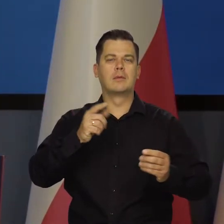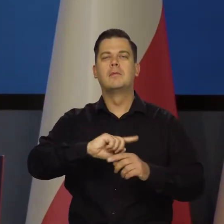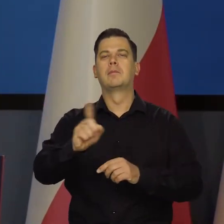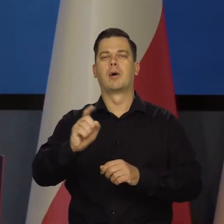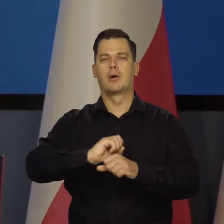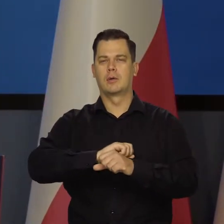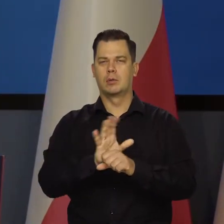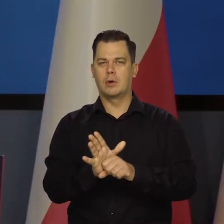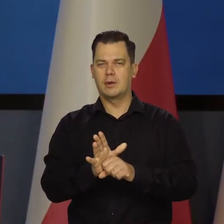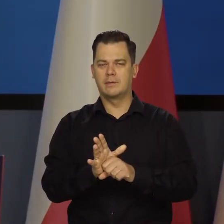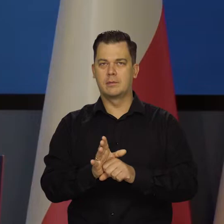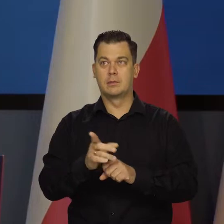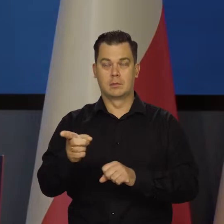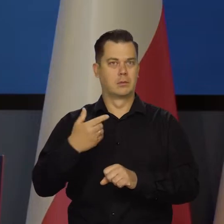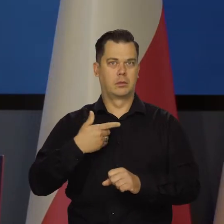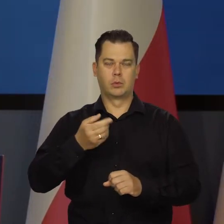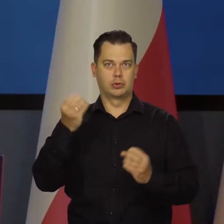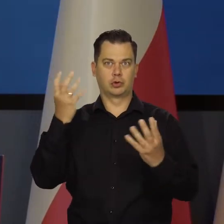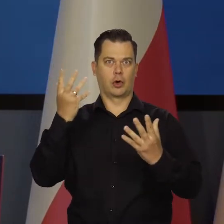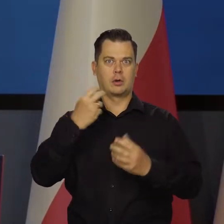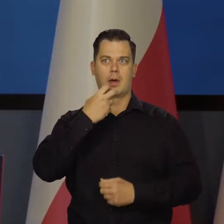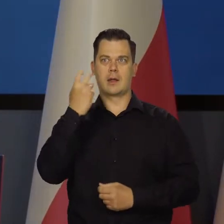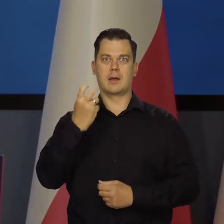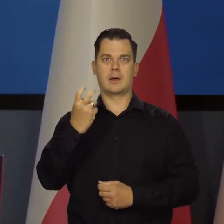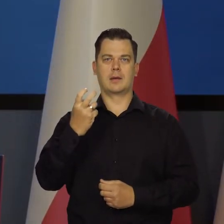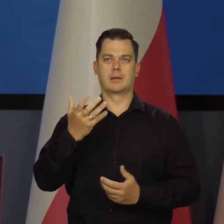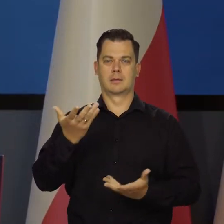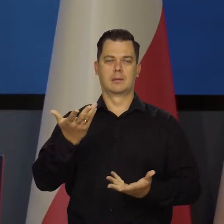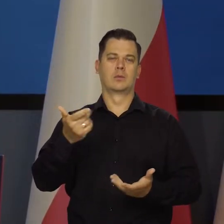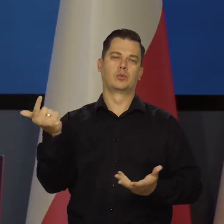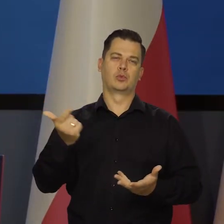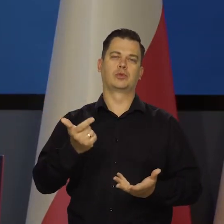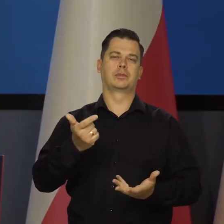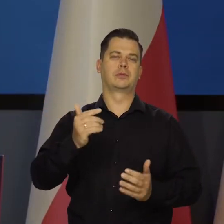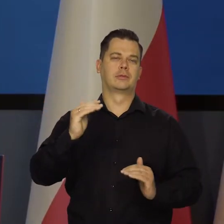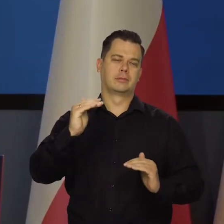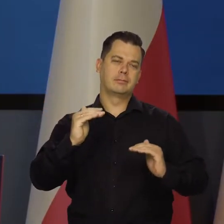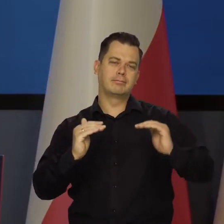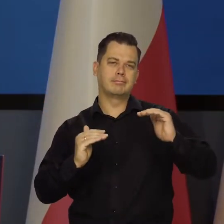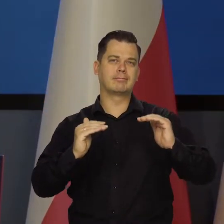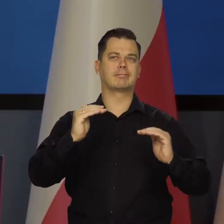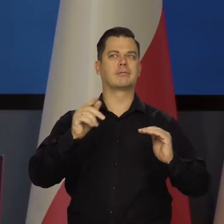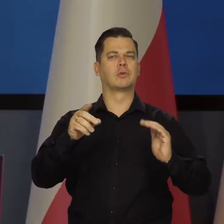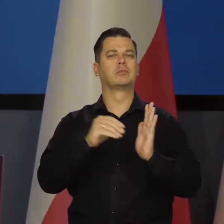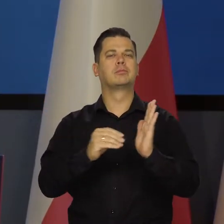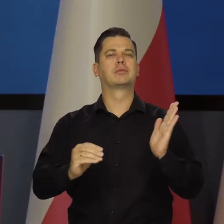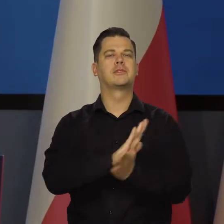Na skutek tych szoków energetycznych gospodarka musi się zakomodować, musi się przyzwyczaić do tych wyższych cen.